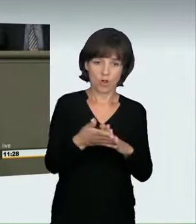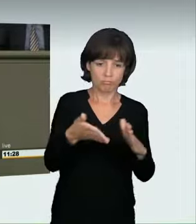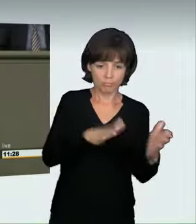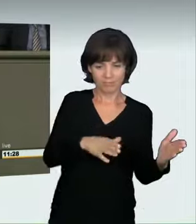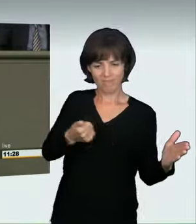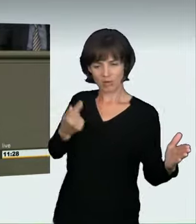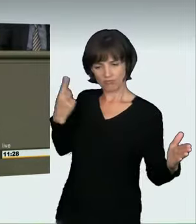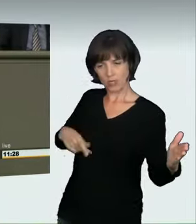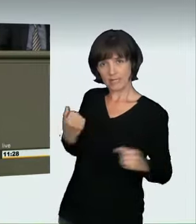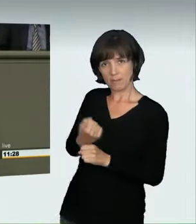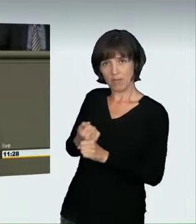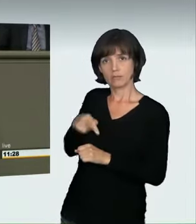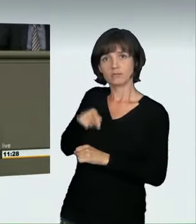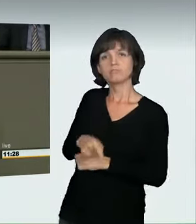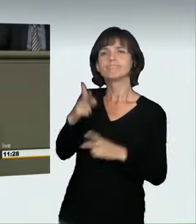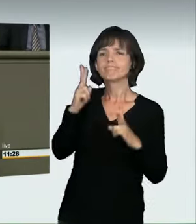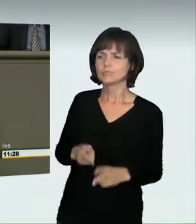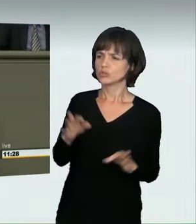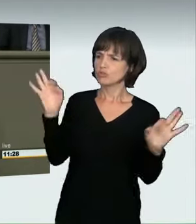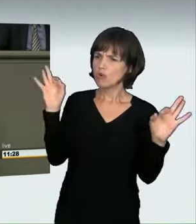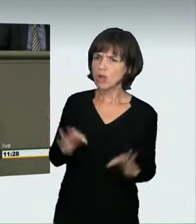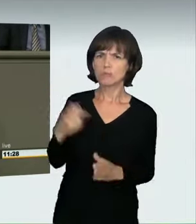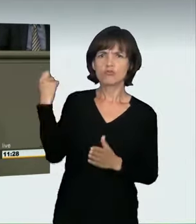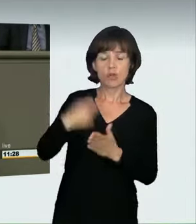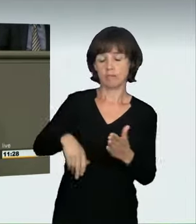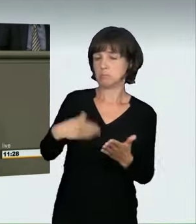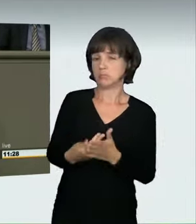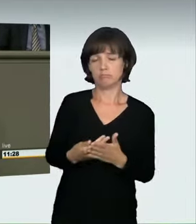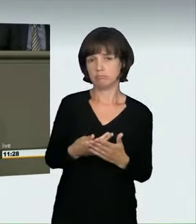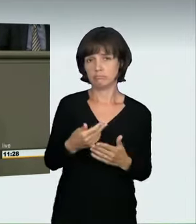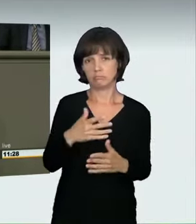Wenn eine Person zu Tode kommt, gibt es eine Verurteilung wegen fahrlässiger Tötung.